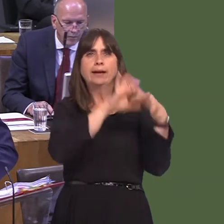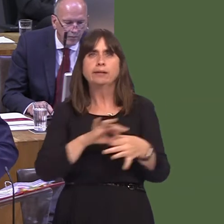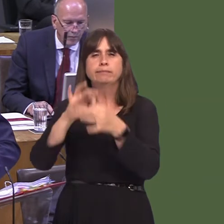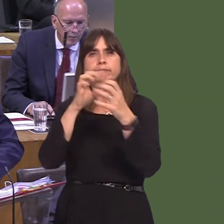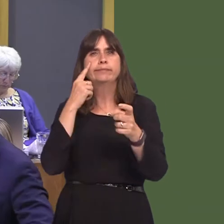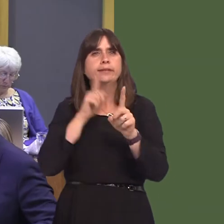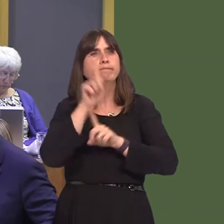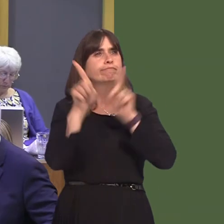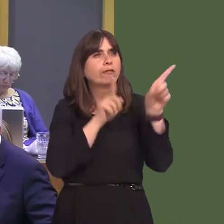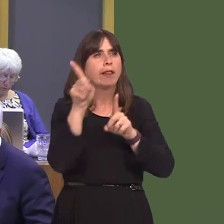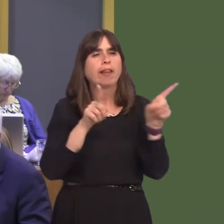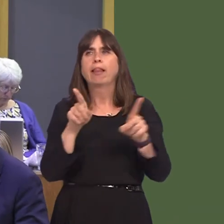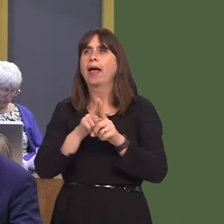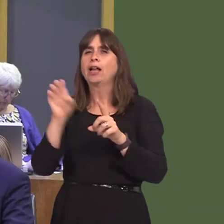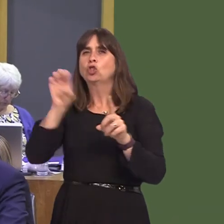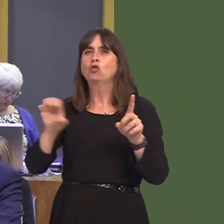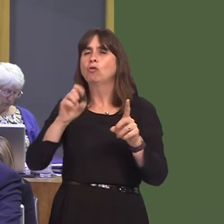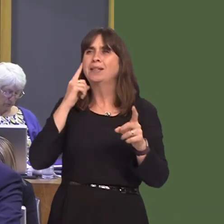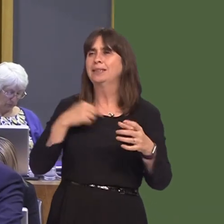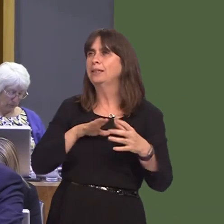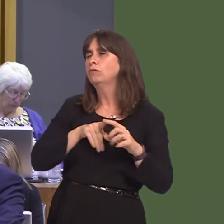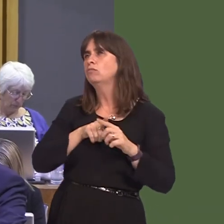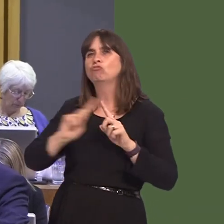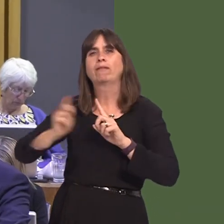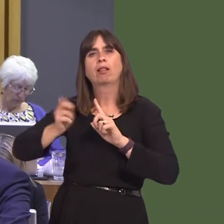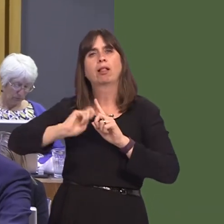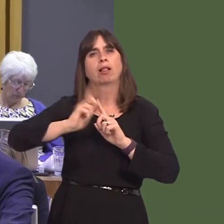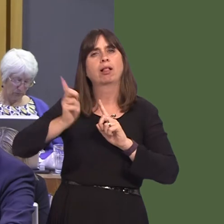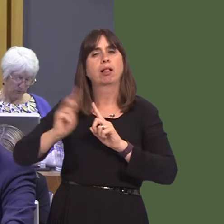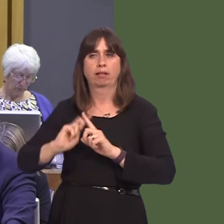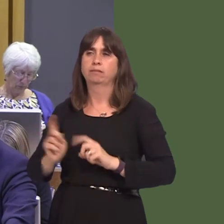Joyce Watson AM: I thank you for that answer, but, planning ahead, there are examples of